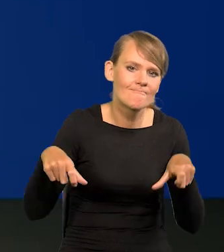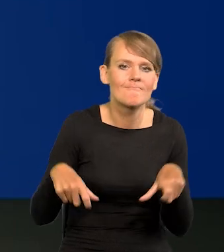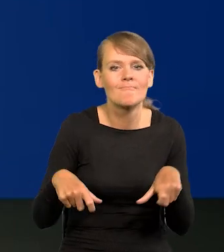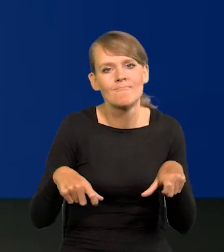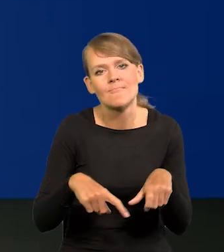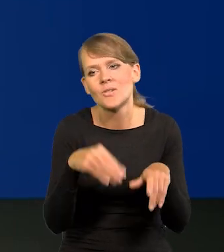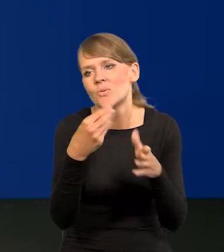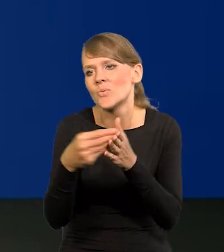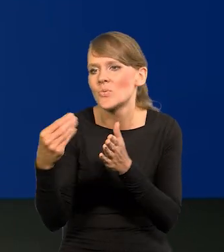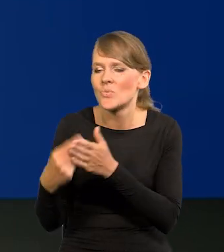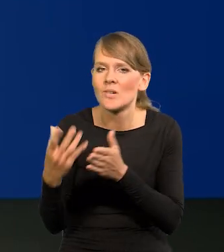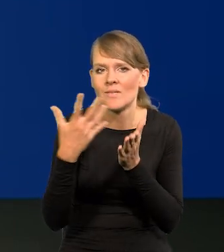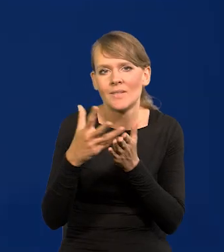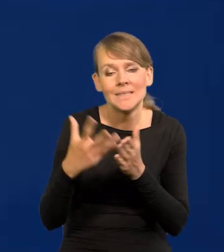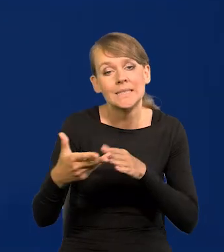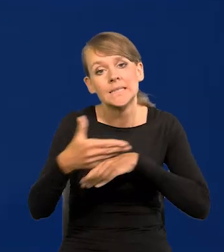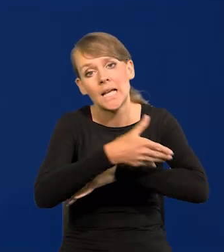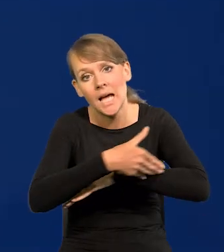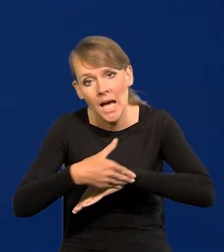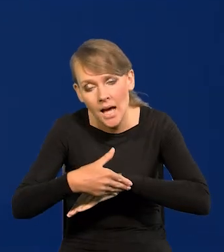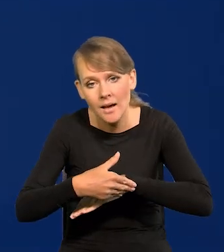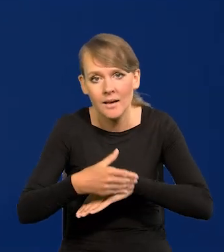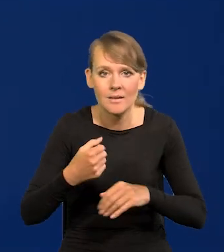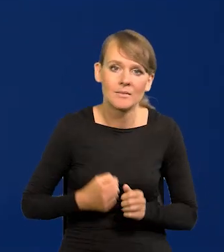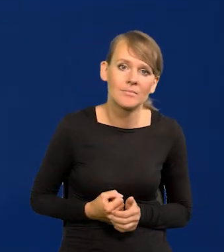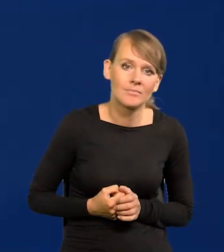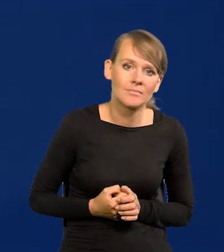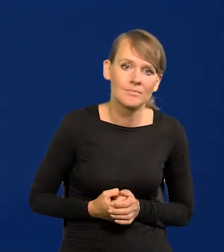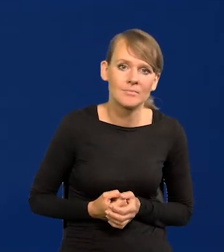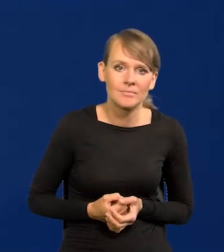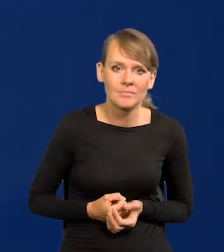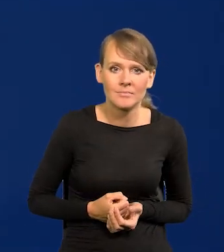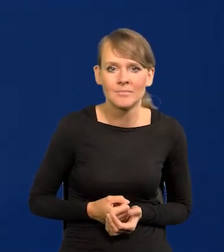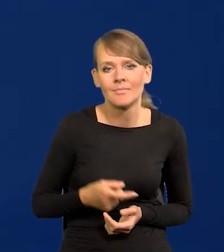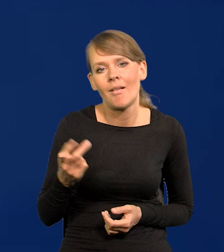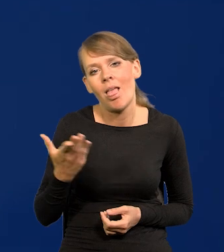często za granicą oddają się lenistwu i takiemu trybowi życia.